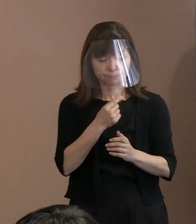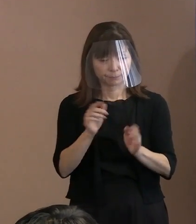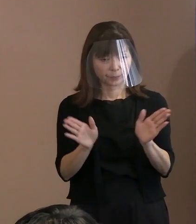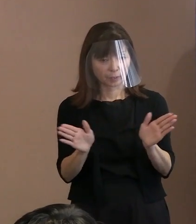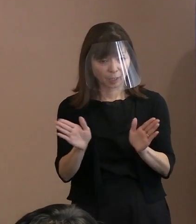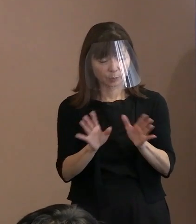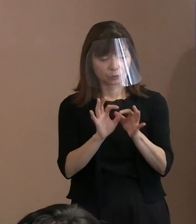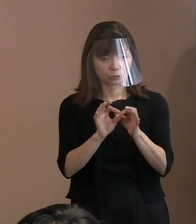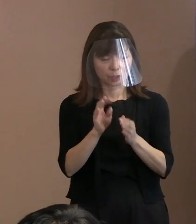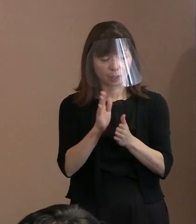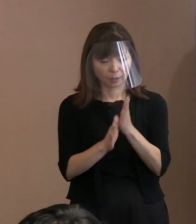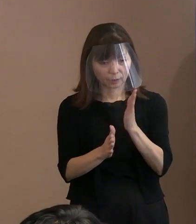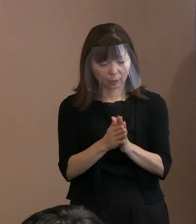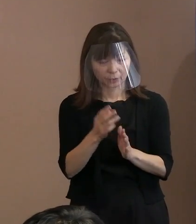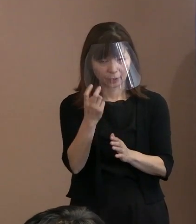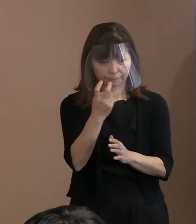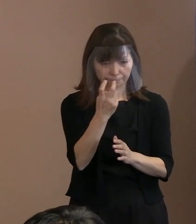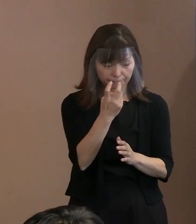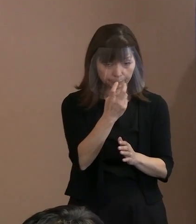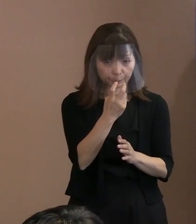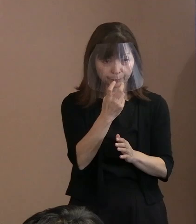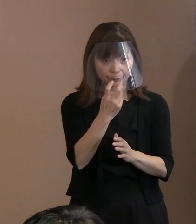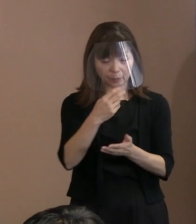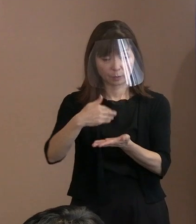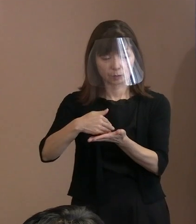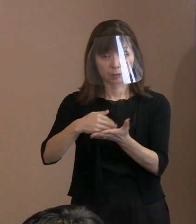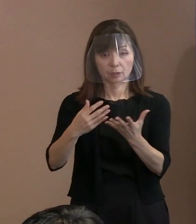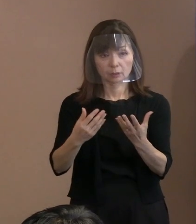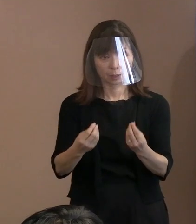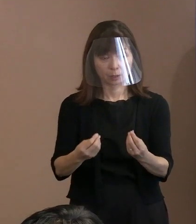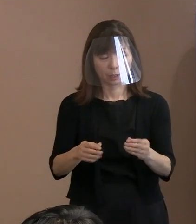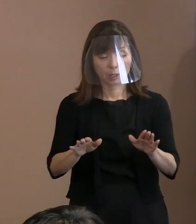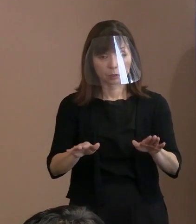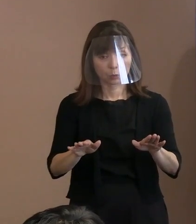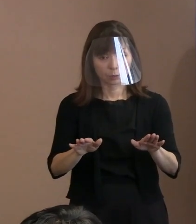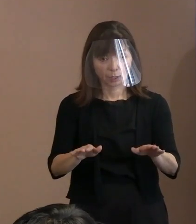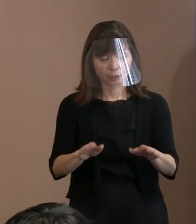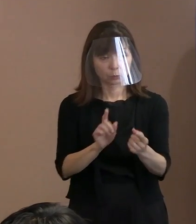今年の式典で具体的な対応というのは 決められていますか｡